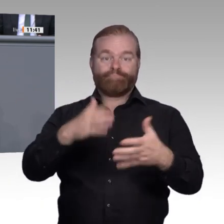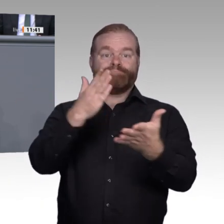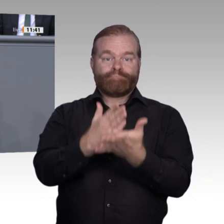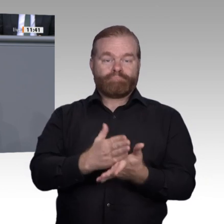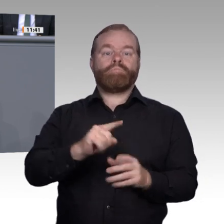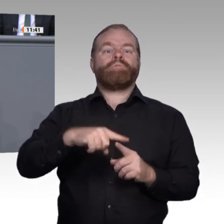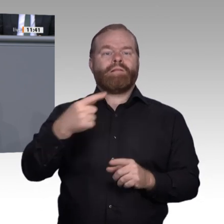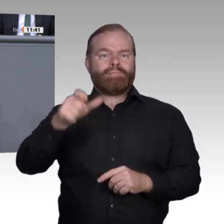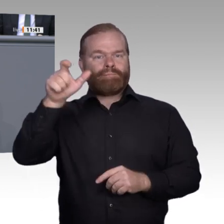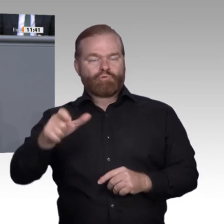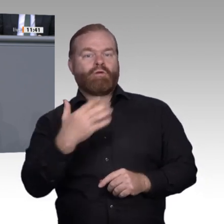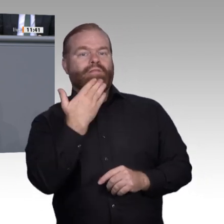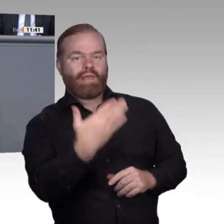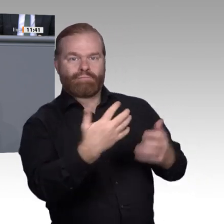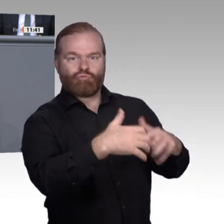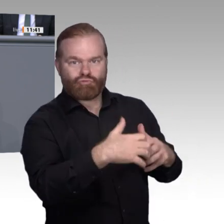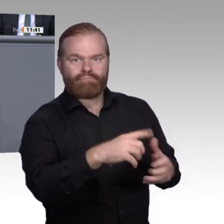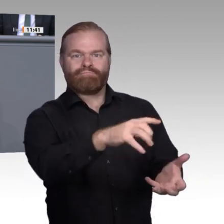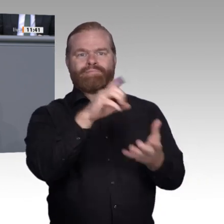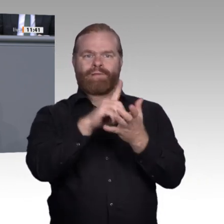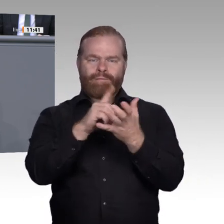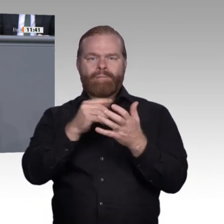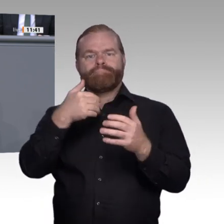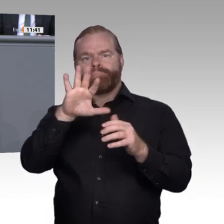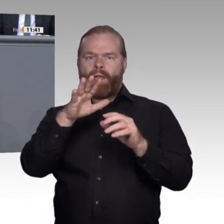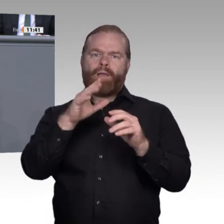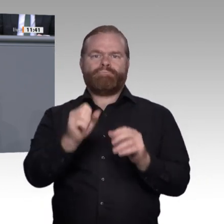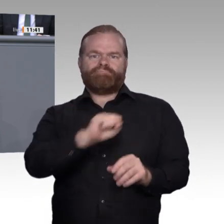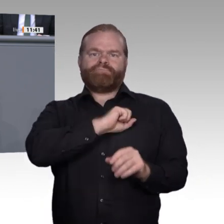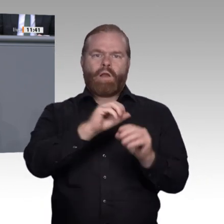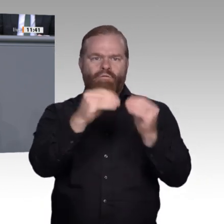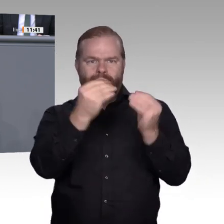Es muss also die berufliche Identität der Menschen neu gedacht und eben auch neu beschrieben